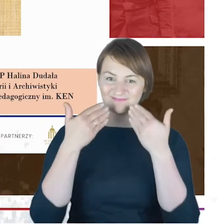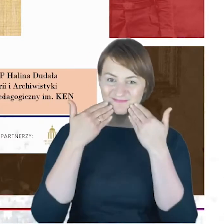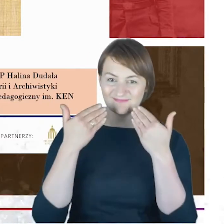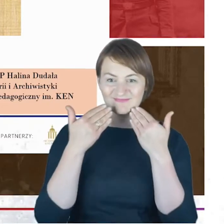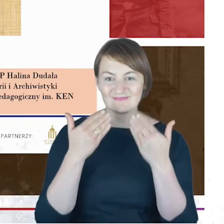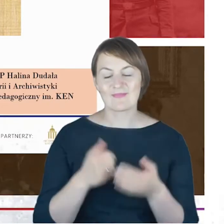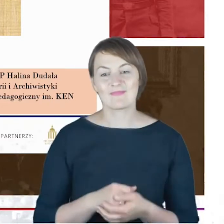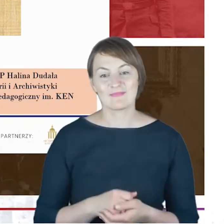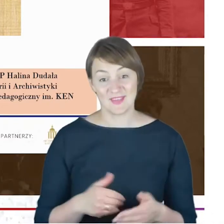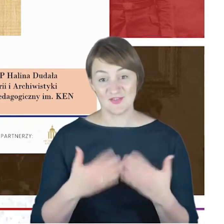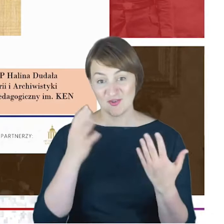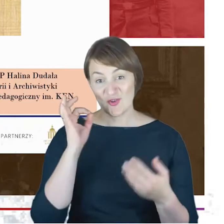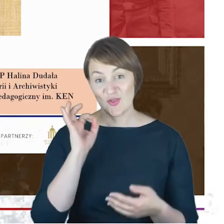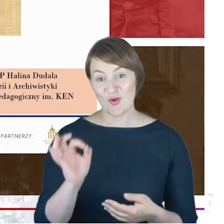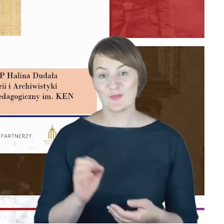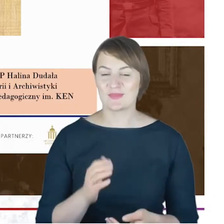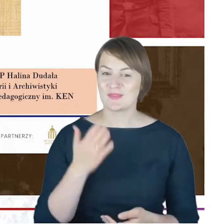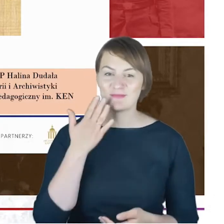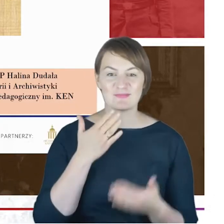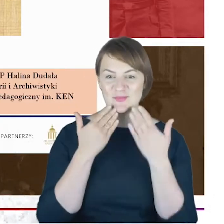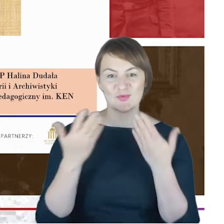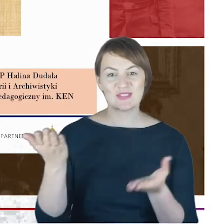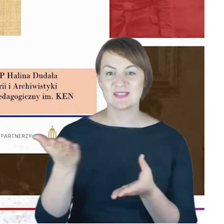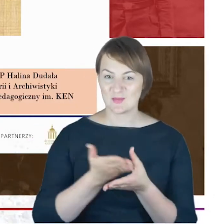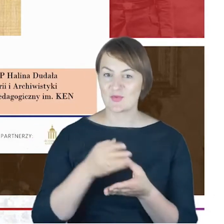Bardzo dziękuję za zaproszenie do wystąpienia. Uważam jednak,